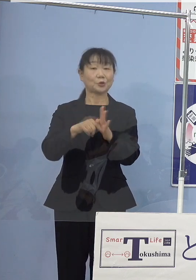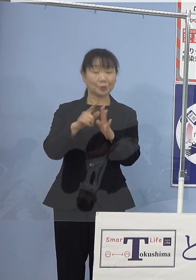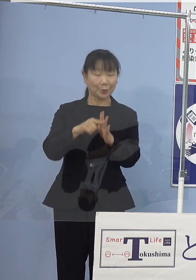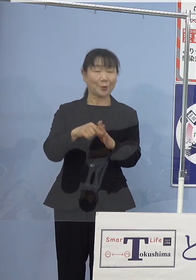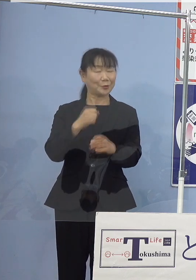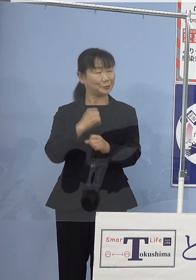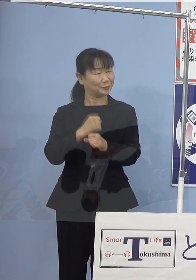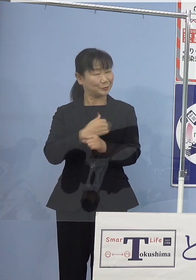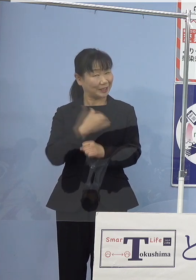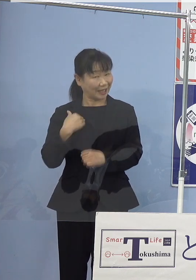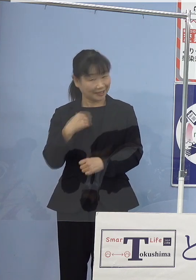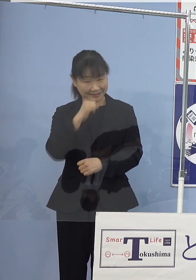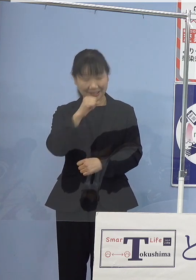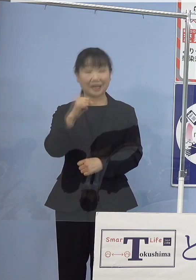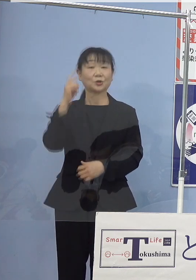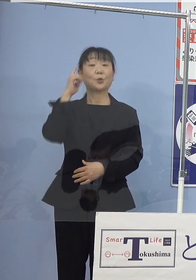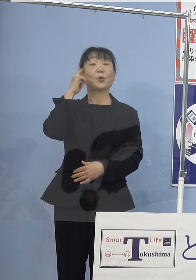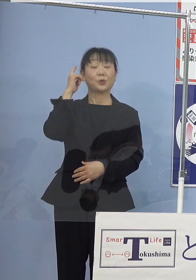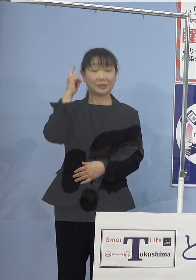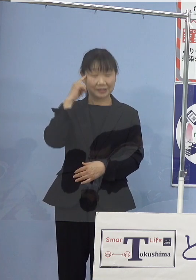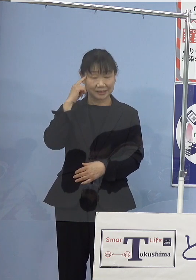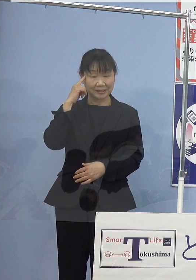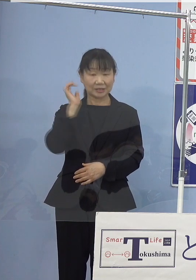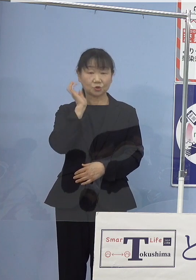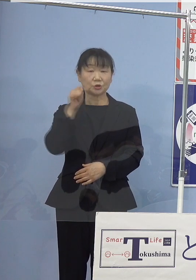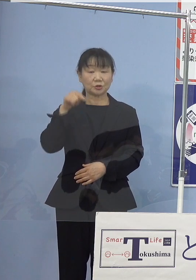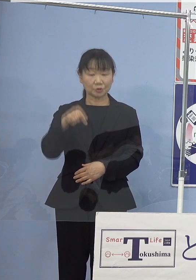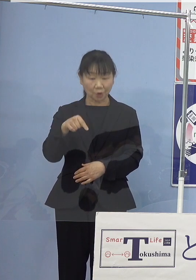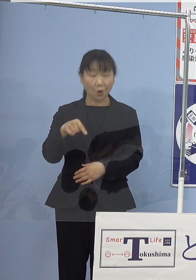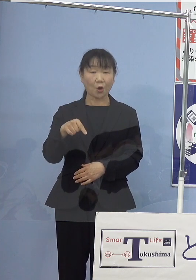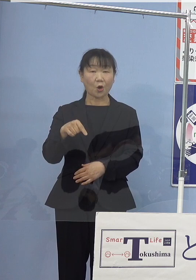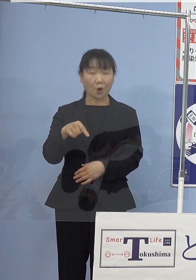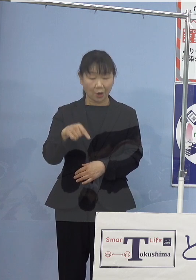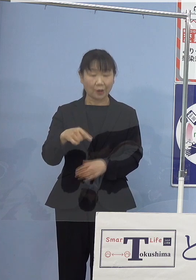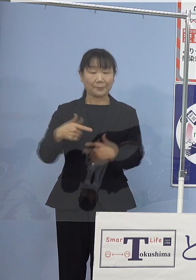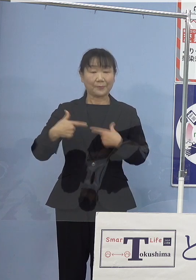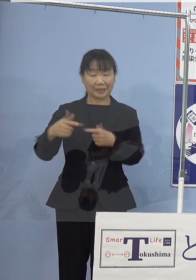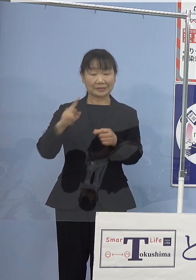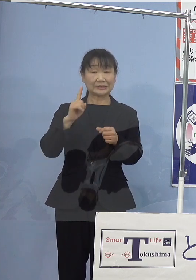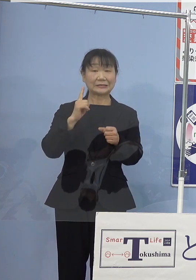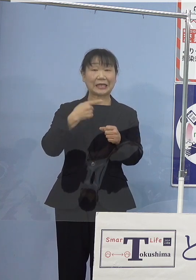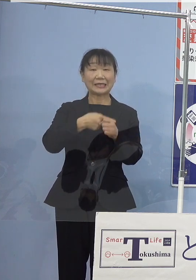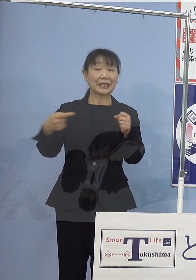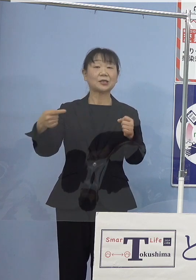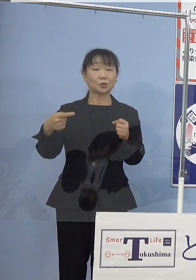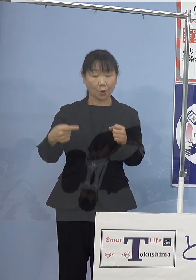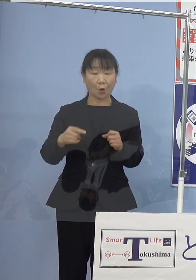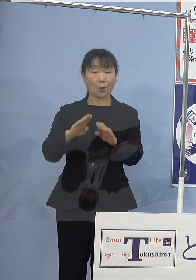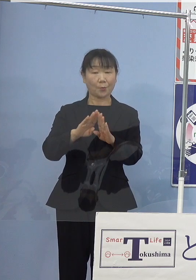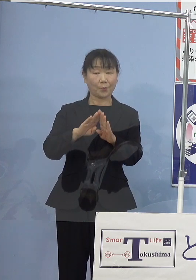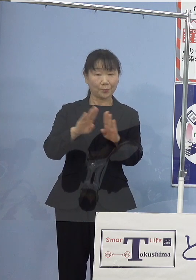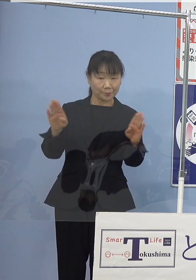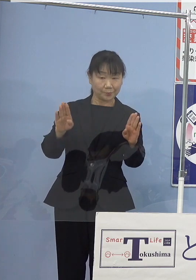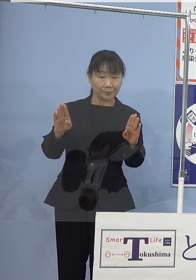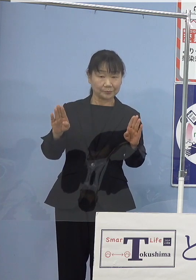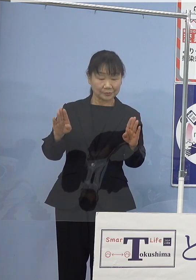ということで 「水素立県元年」の幕開けを飾ります記念講演会